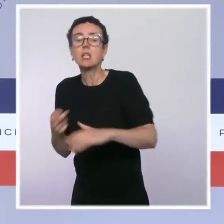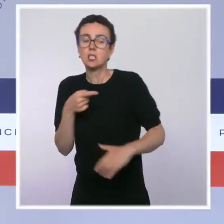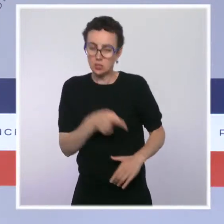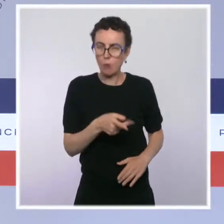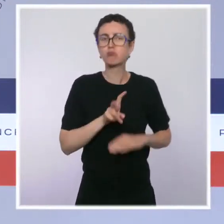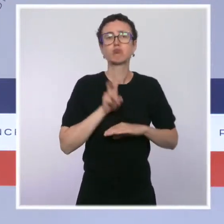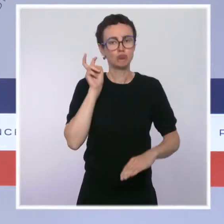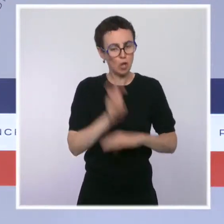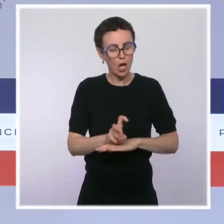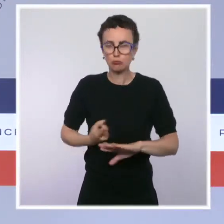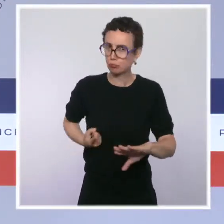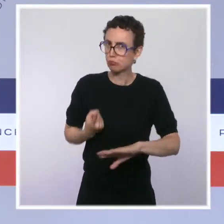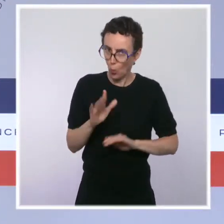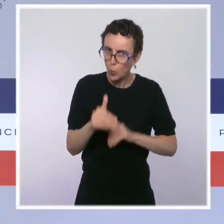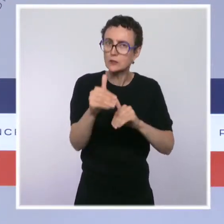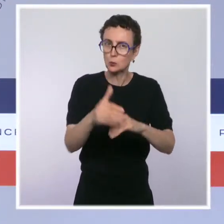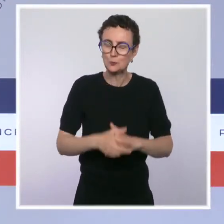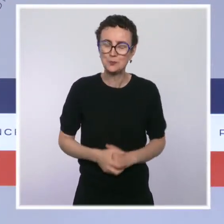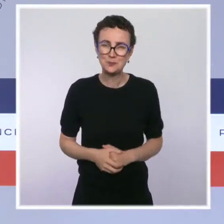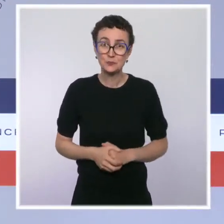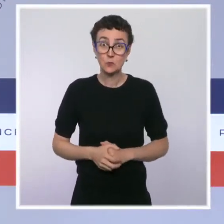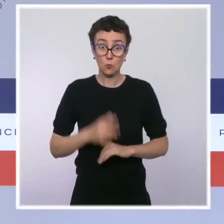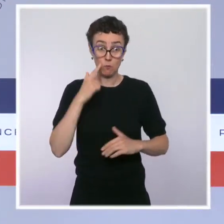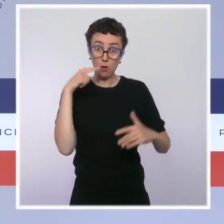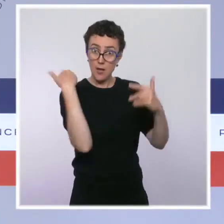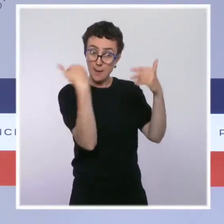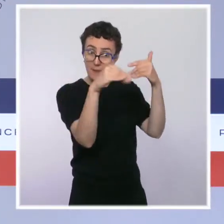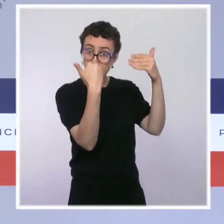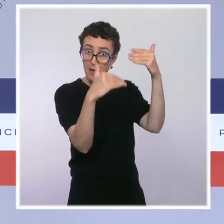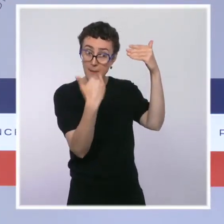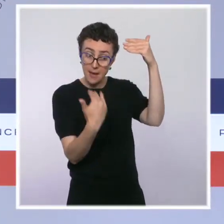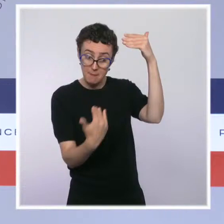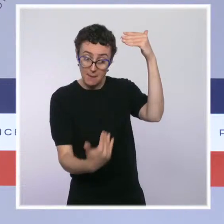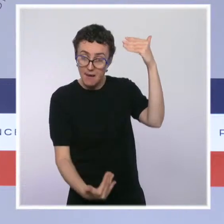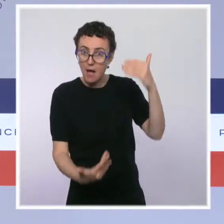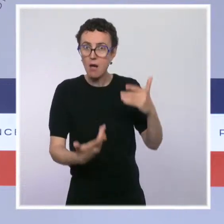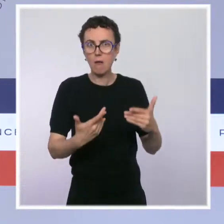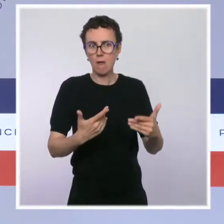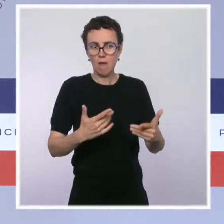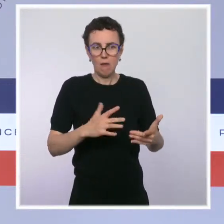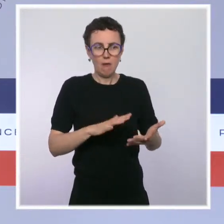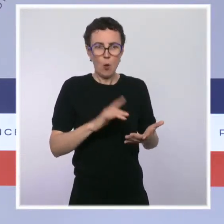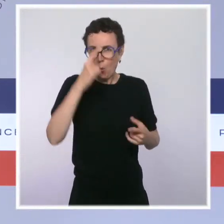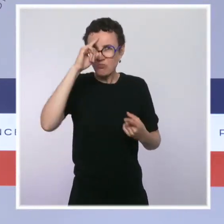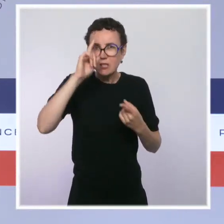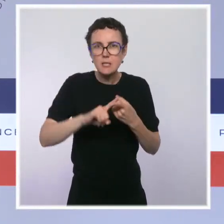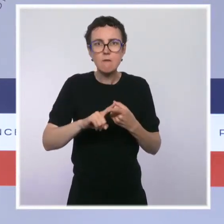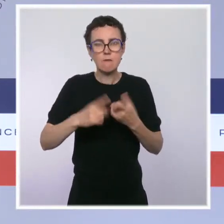L'ensemble de ces textes, je le disais, attestent de la poursuite d'un agenda de simplification ambitieux par le gouvernement.